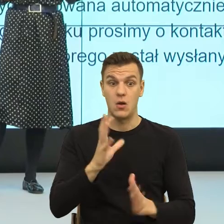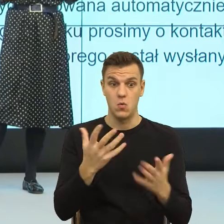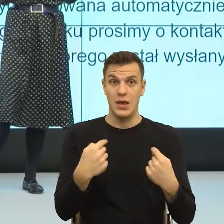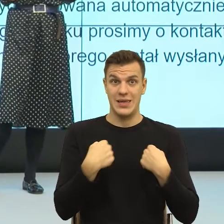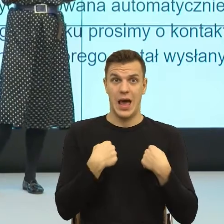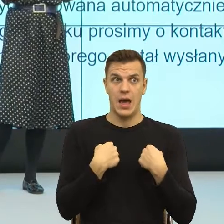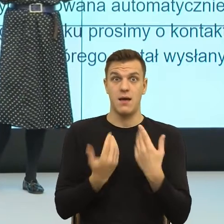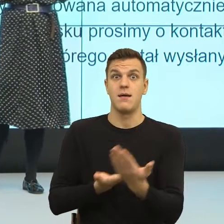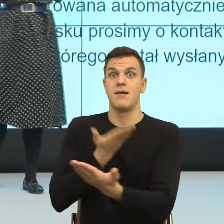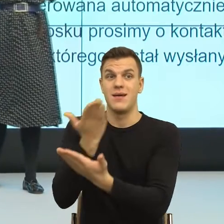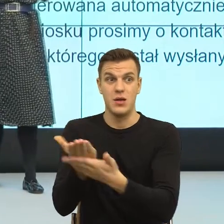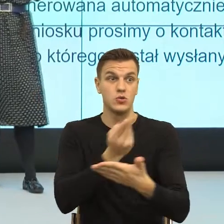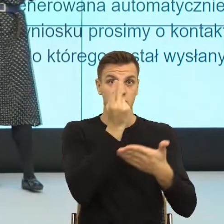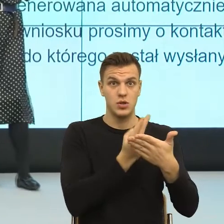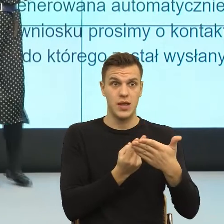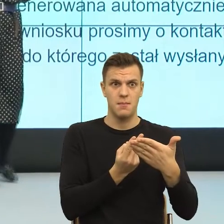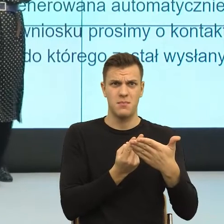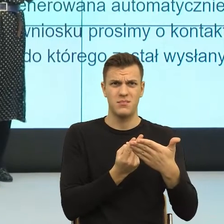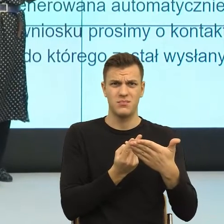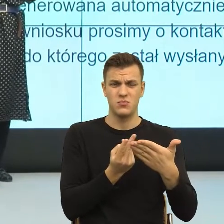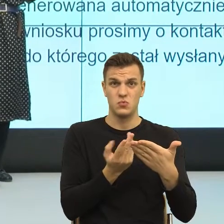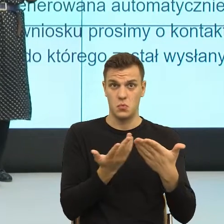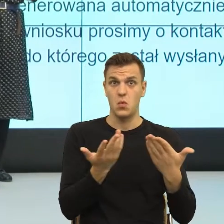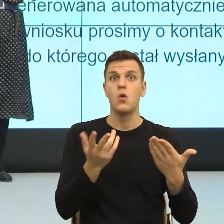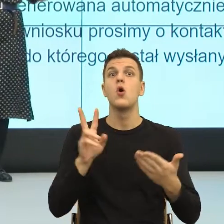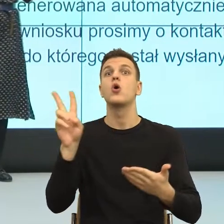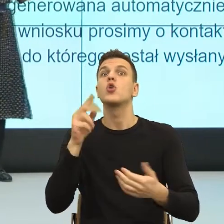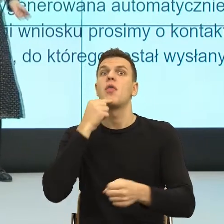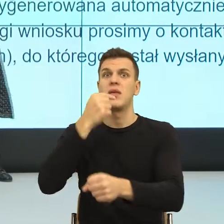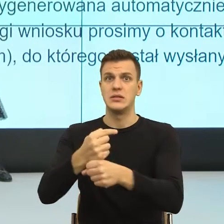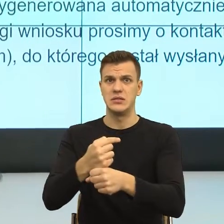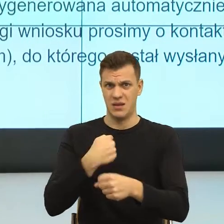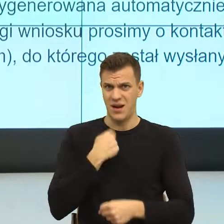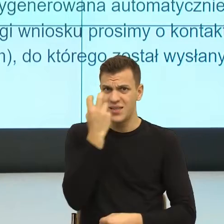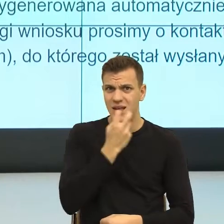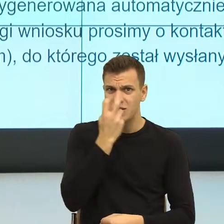ma to znaczenie kto podejmie tą decyzję? Ja chcę wiedzieć, czy ja dostanę ten wniosek czy nie.